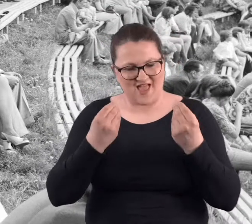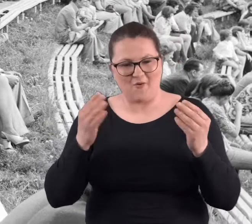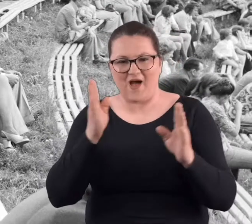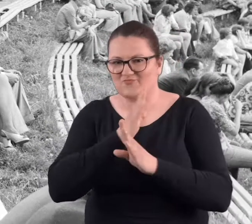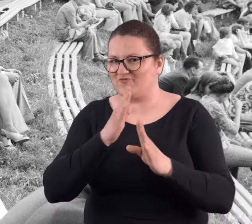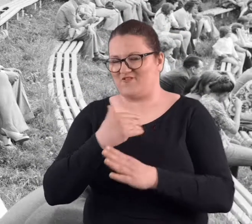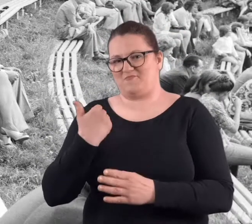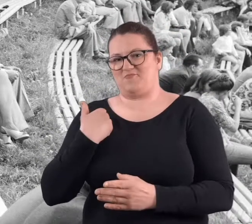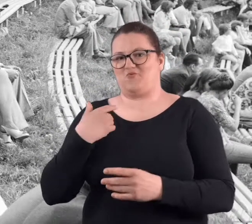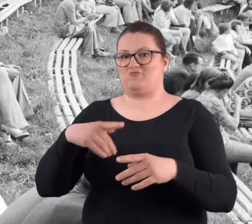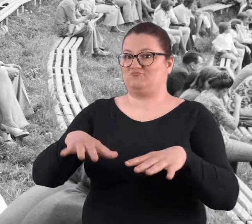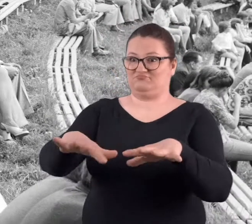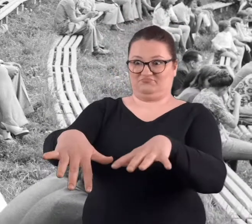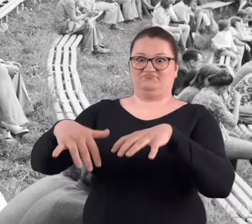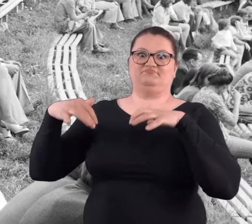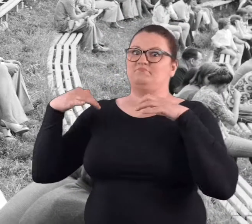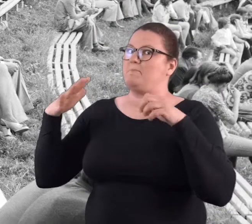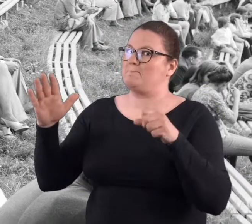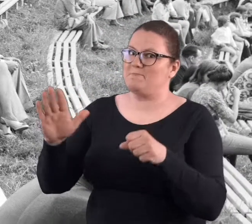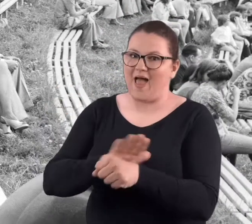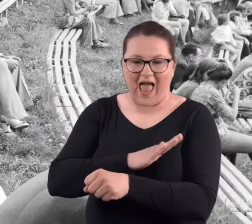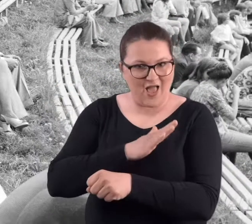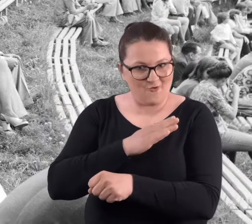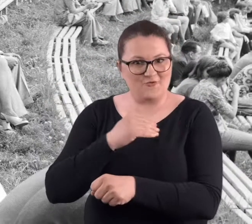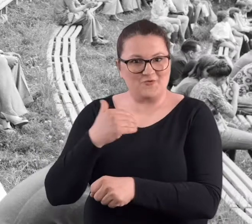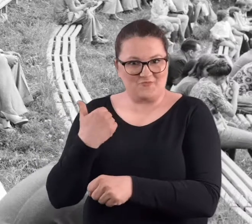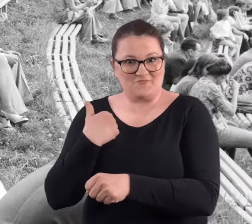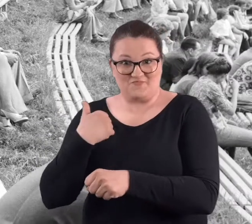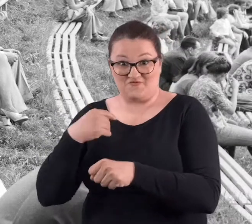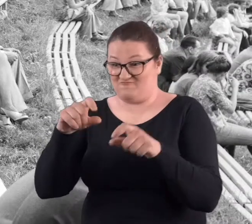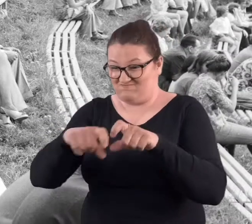Wie pan, atmosfera była wspaniała, komplet był.